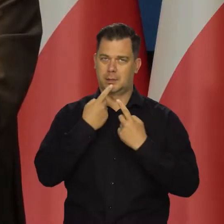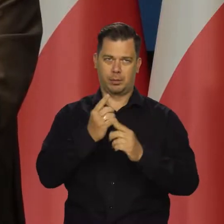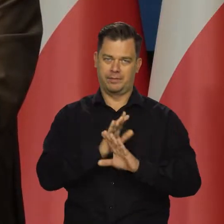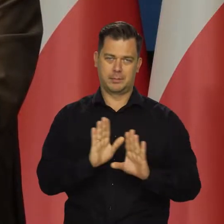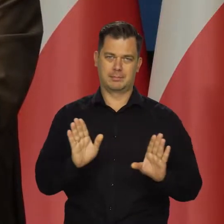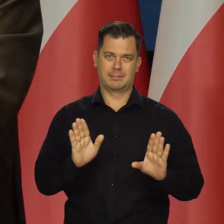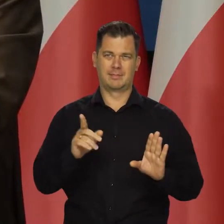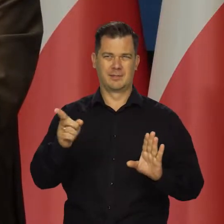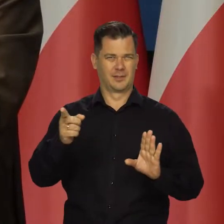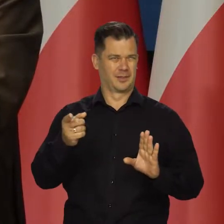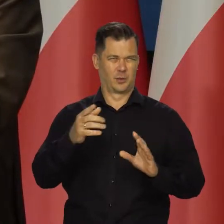bo one są zniekształcane.